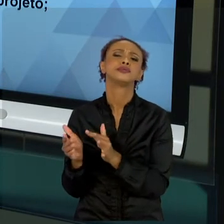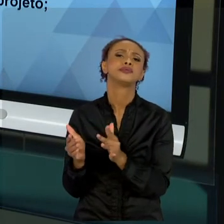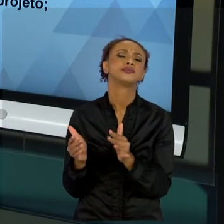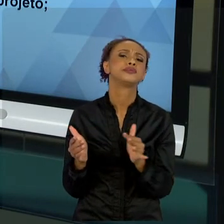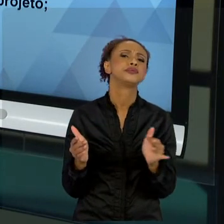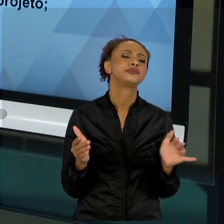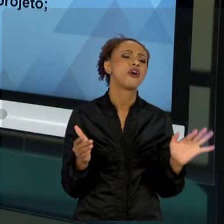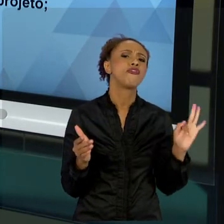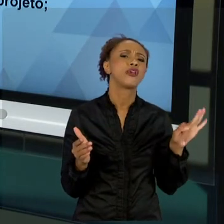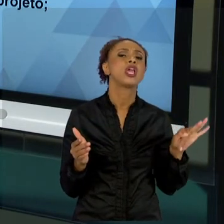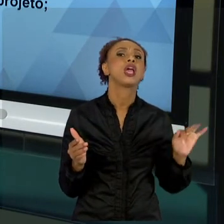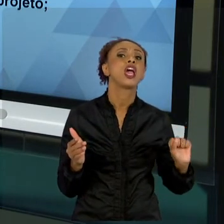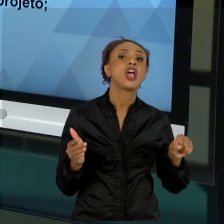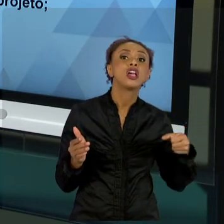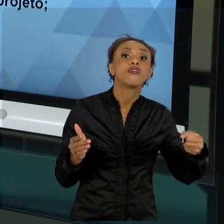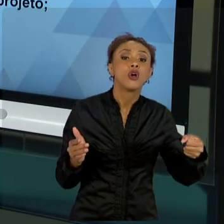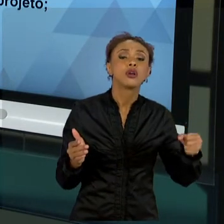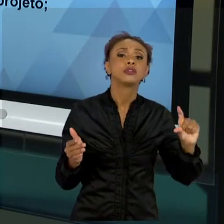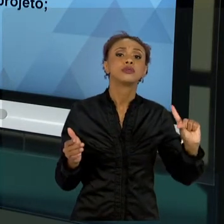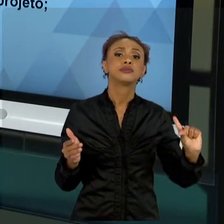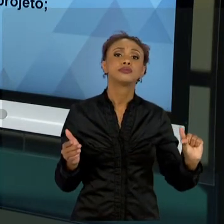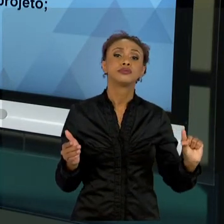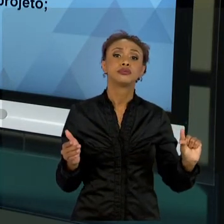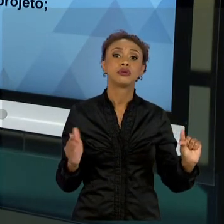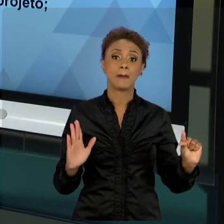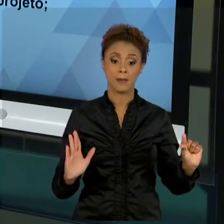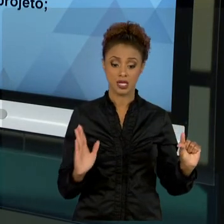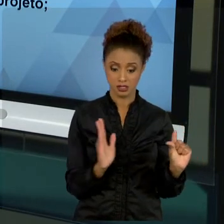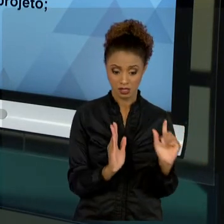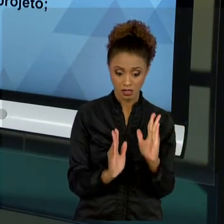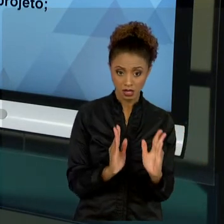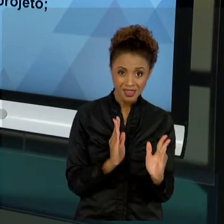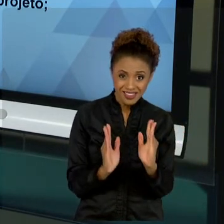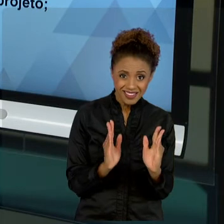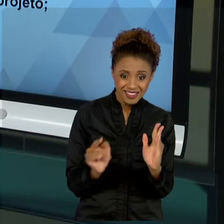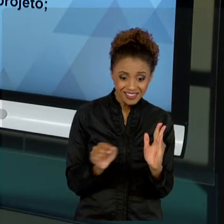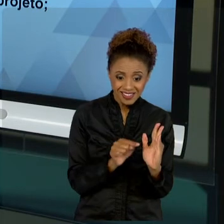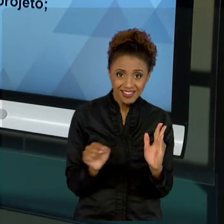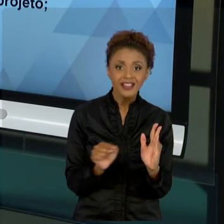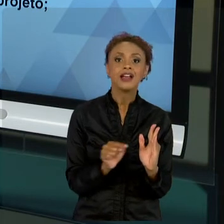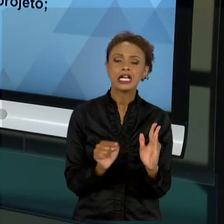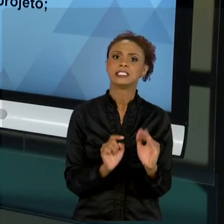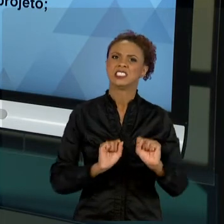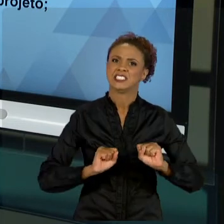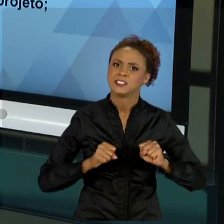NOVAMENTE, O ESFORÇO INICIAL NA IDENTIFICAÇÃO DO PROBLEMA DA NOSSA REALIDADE, DO INÍCIO DO